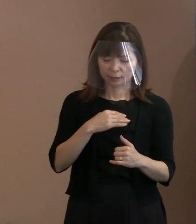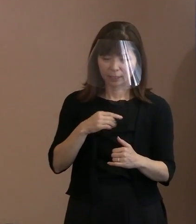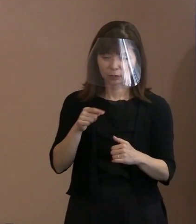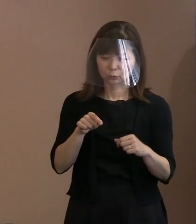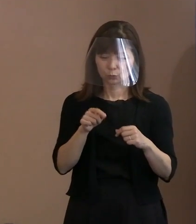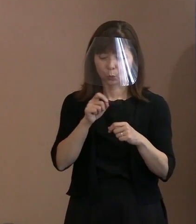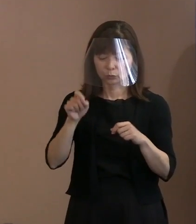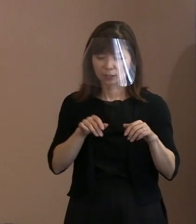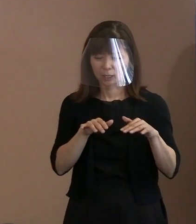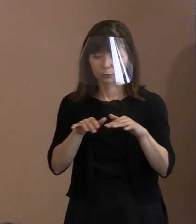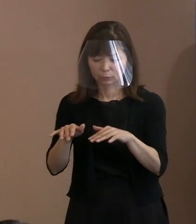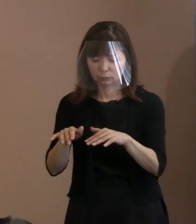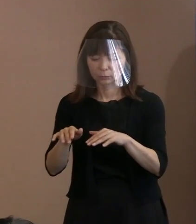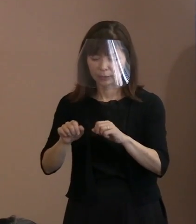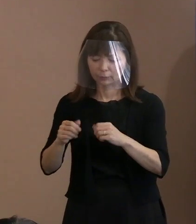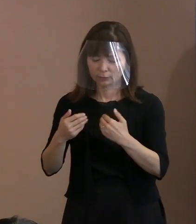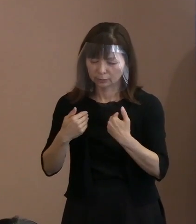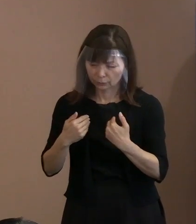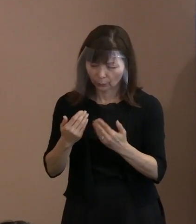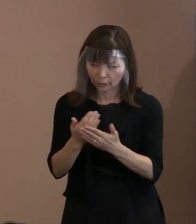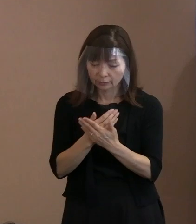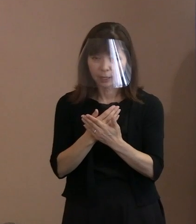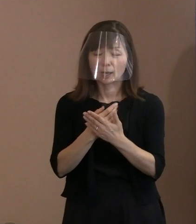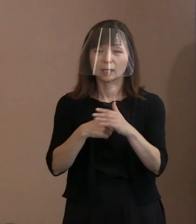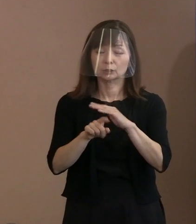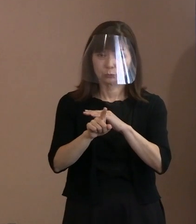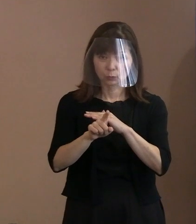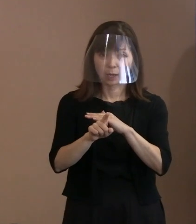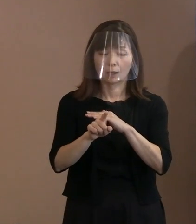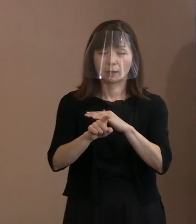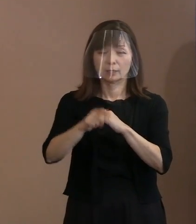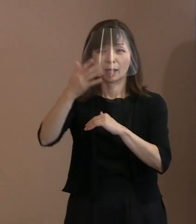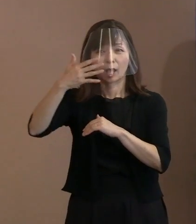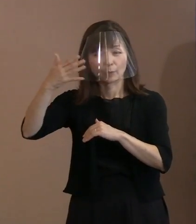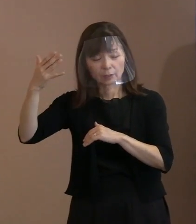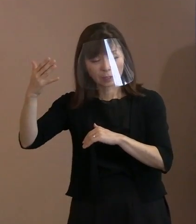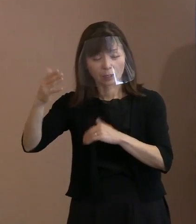ＮＡＴＯ(北大西洋条約機構)であり アメリカを中心とする国の対応によって